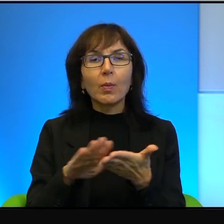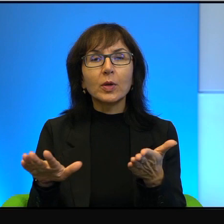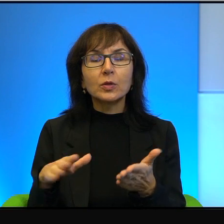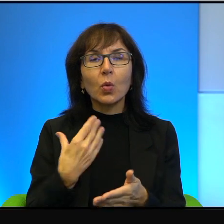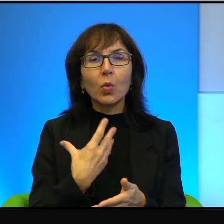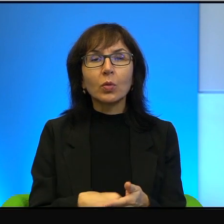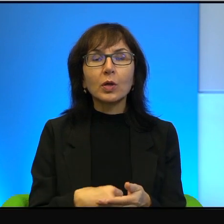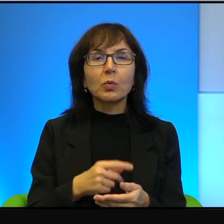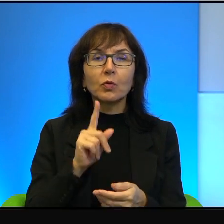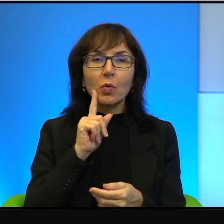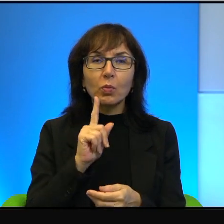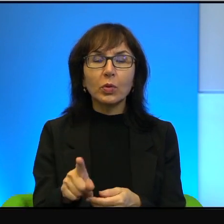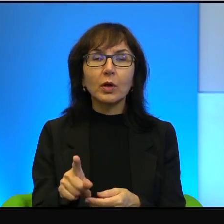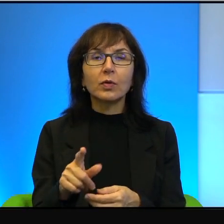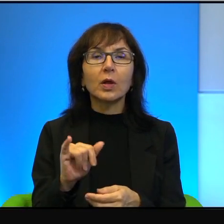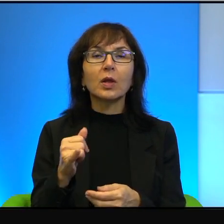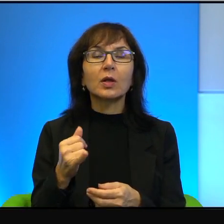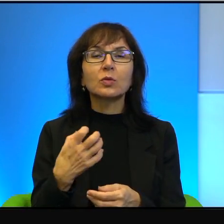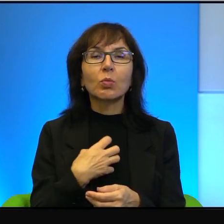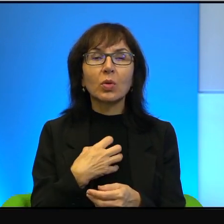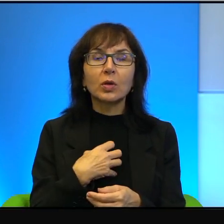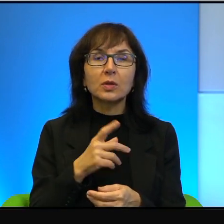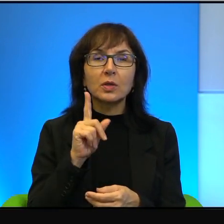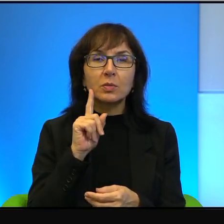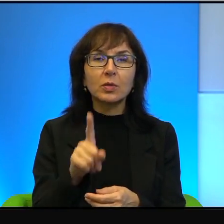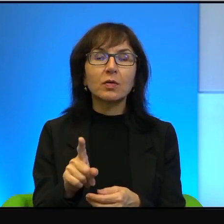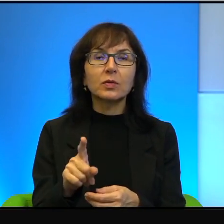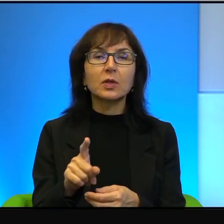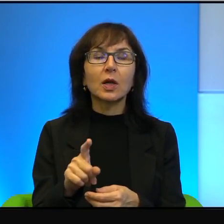jak ta prawda jest bolesna, jak ta prawda jest okrutna.